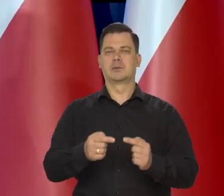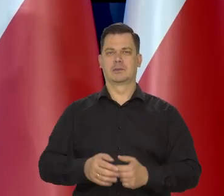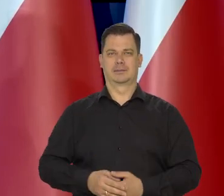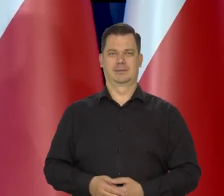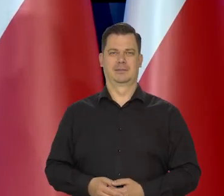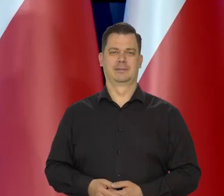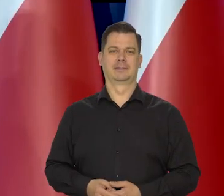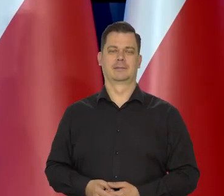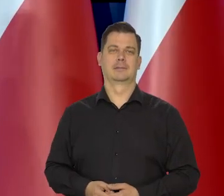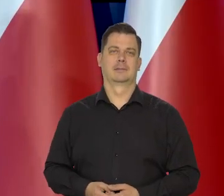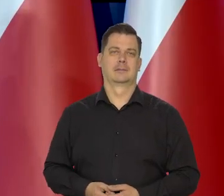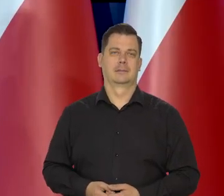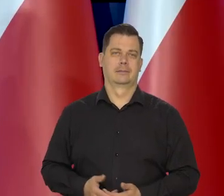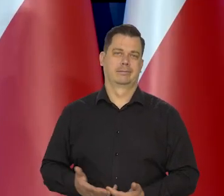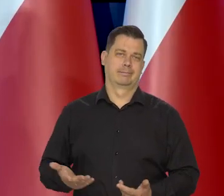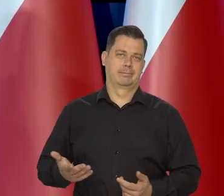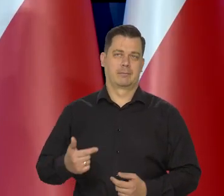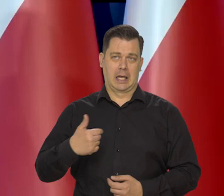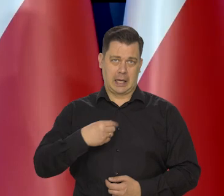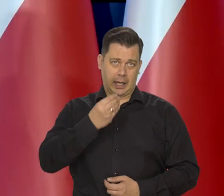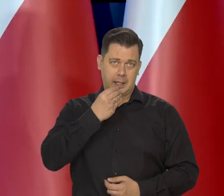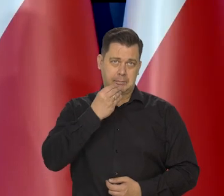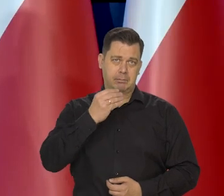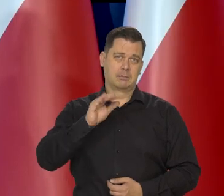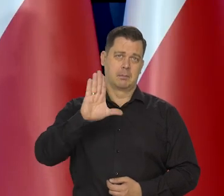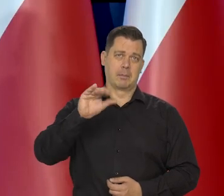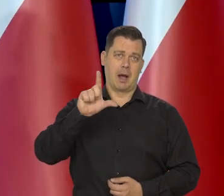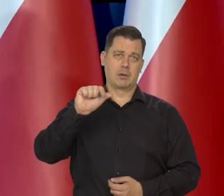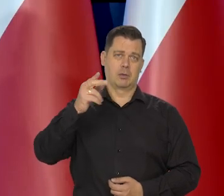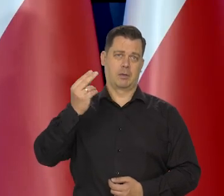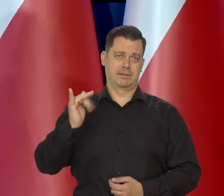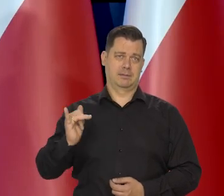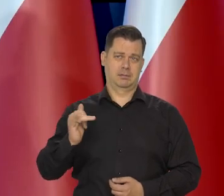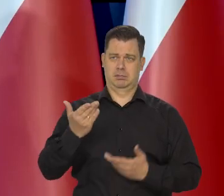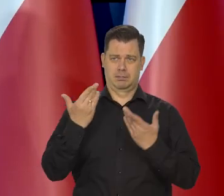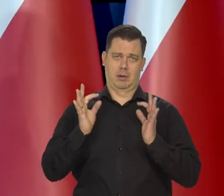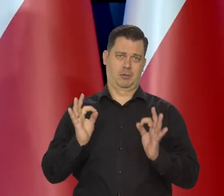A skromnie jem chleb baltonowski i jest bardzo dobry.